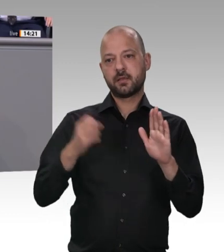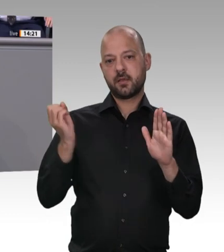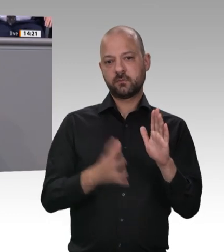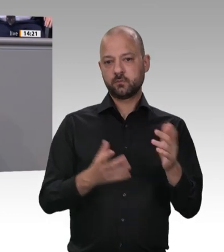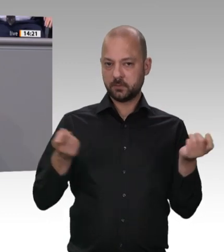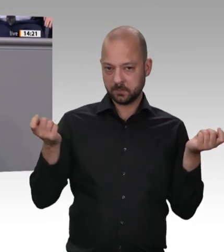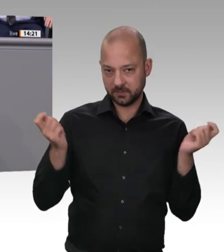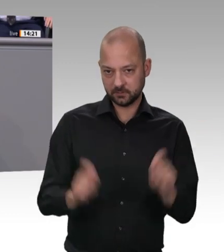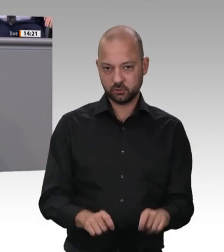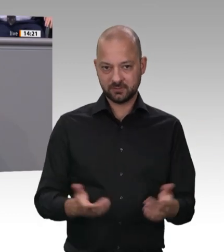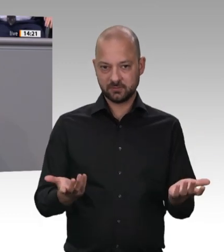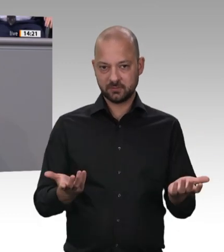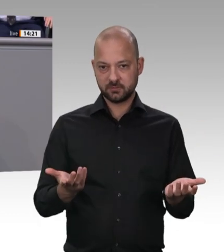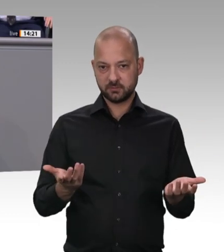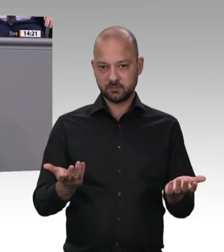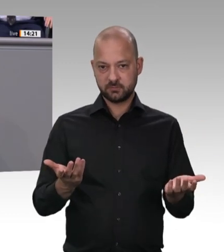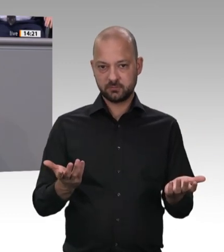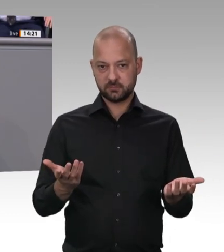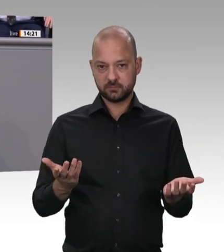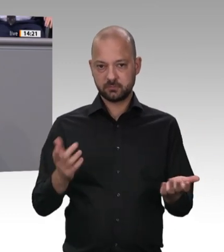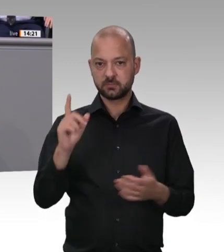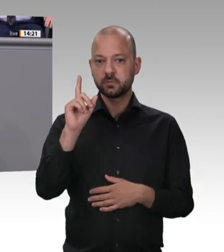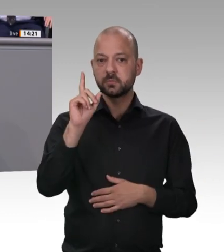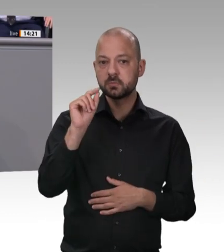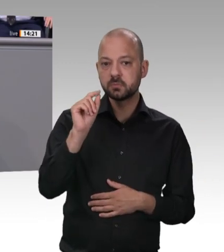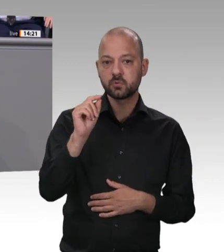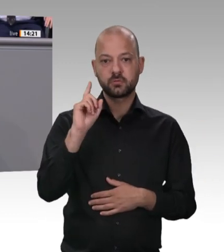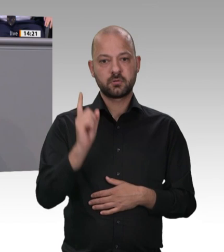Mobilität, die Beratung von Menschen aus Mittelund Osteuropa gesetzgeberisch verankert